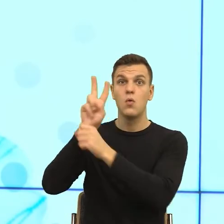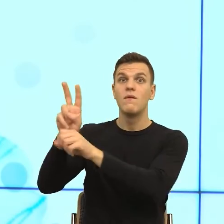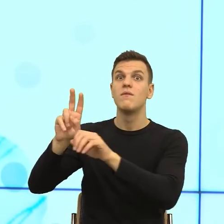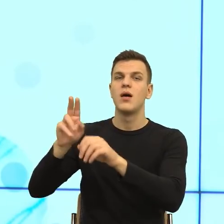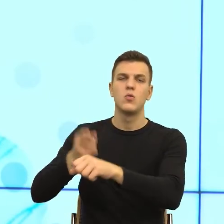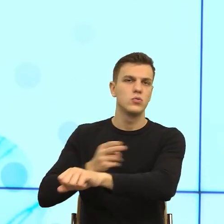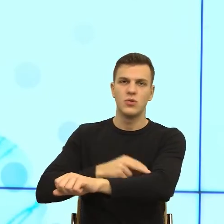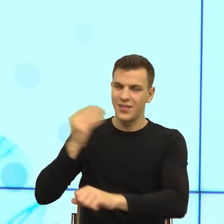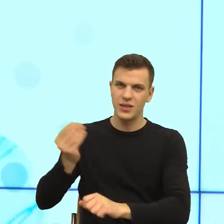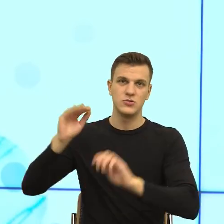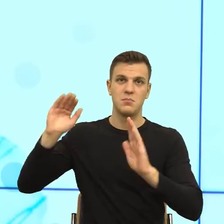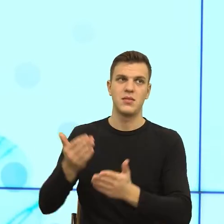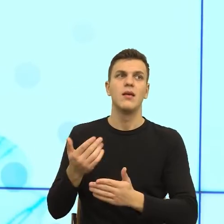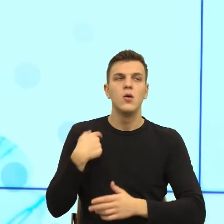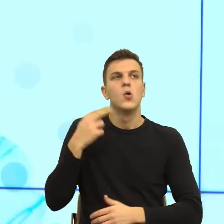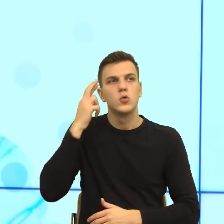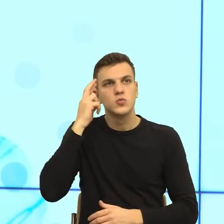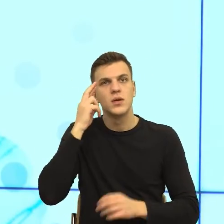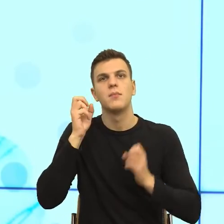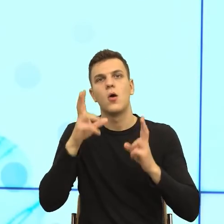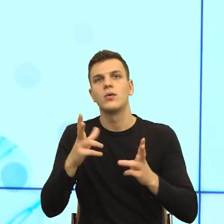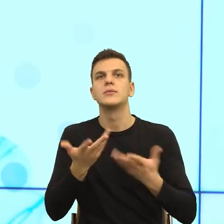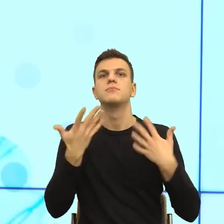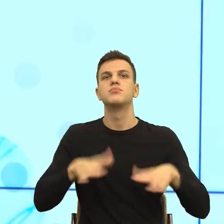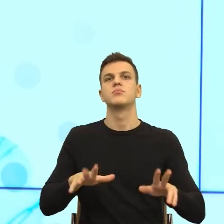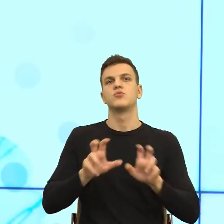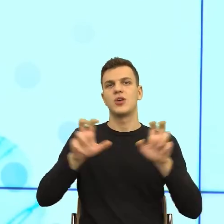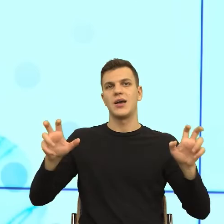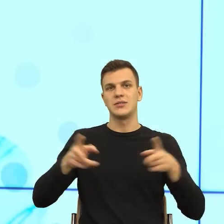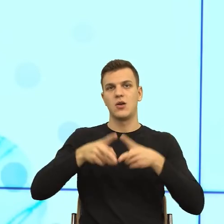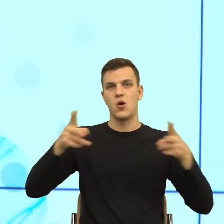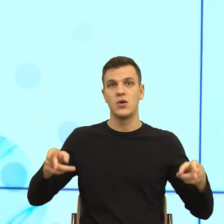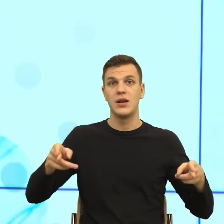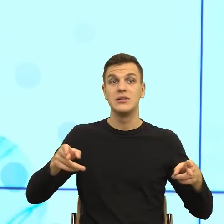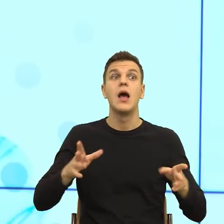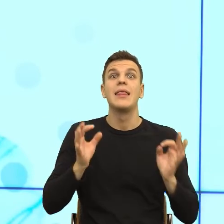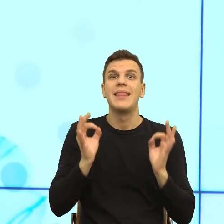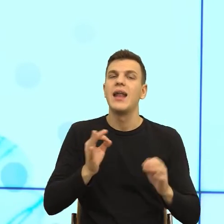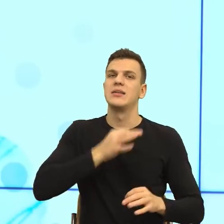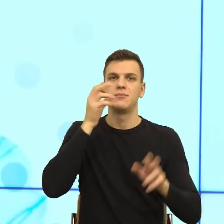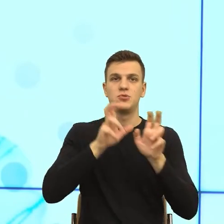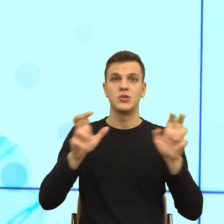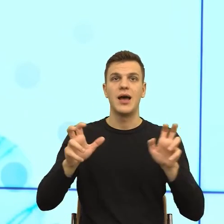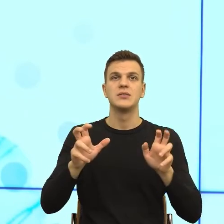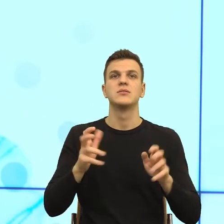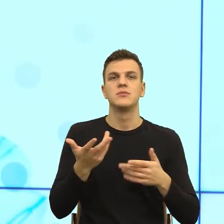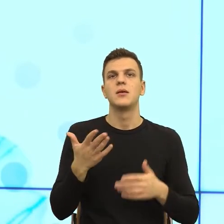z powodu jakiego tutaj się spotkaliśmy, jest próbą poszukania narzędzi, które sprawią, że ludzie będą chcieli wracać i powiedzą słuchaj,